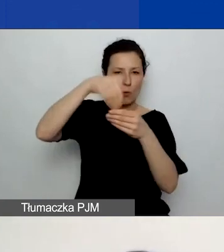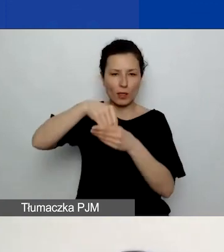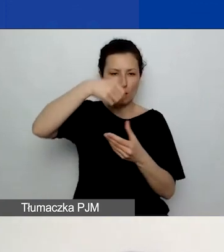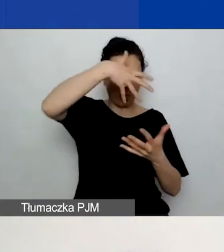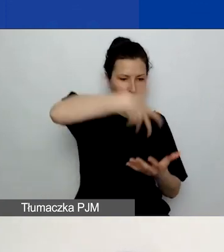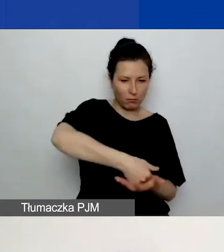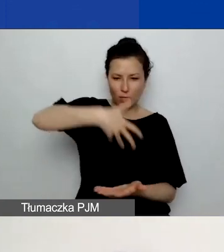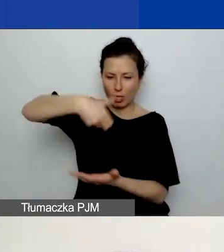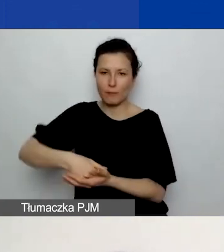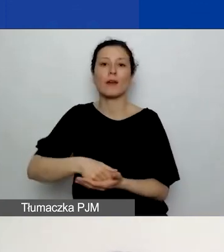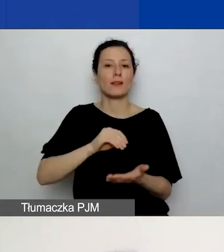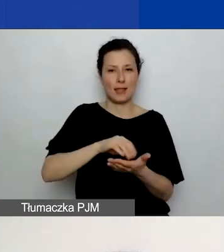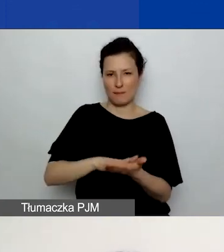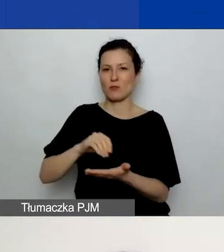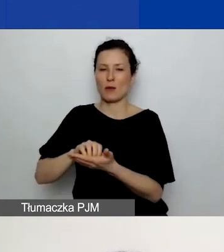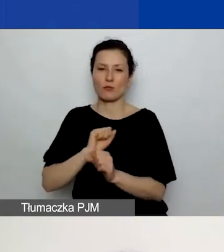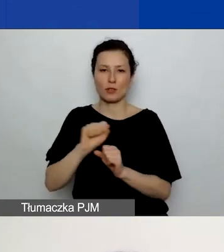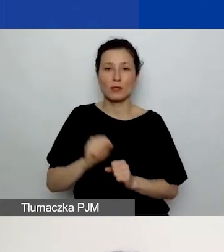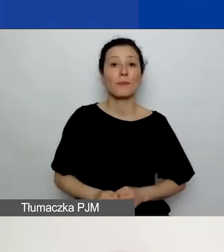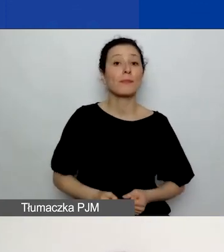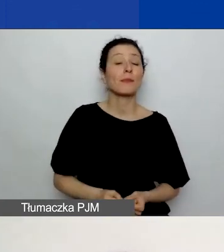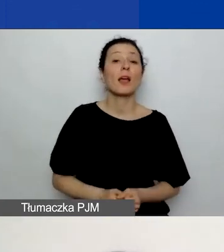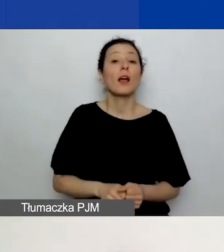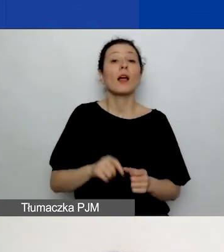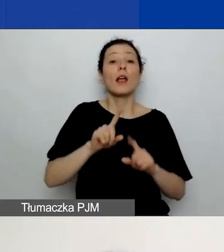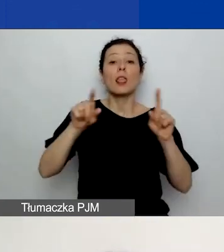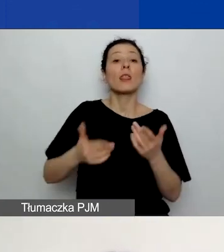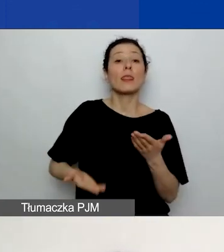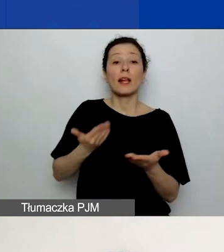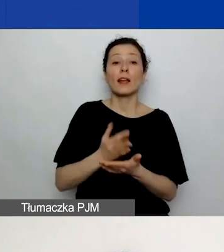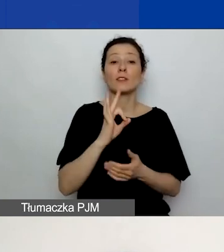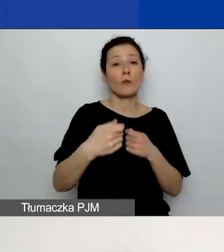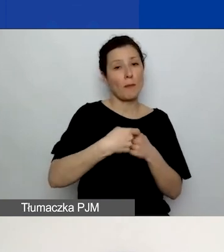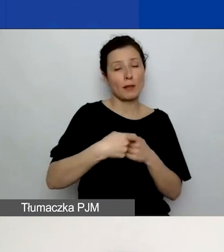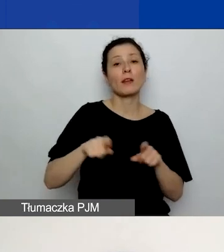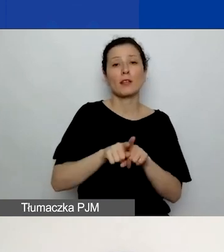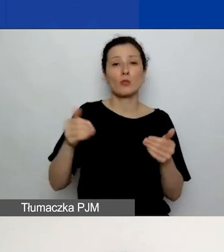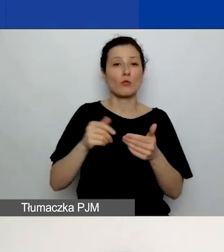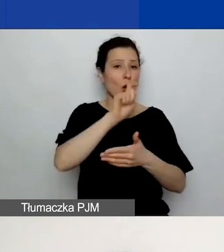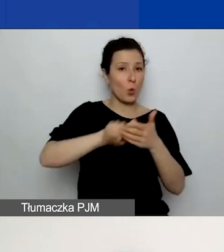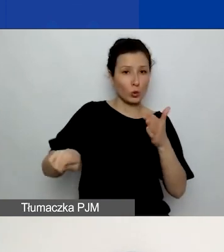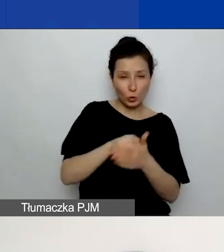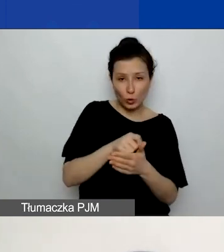Deklarację partnera również możecie usunąć i załadować ponownie, analogicznie jak plan komunikacji.